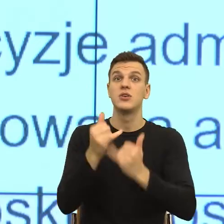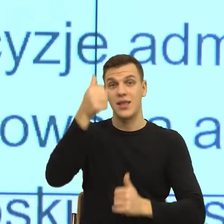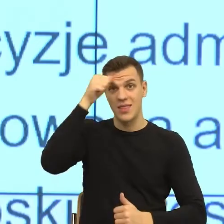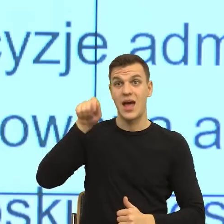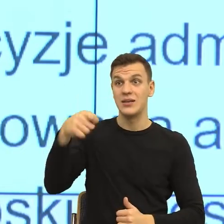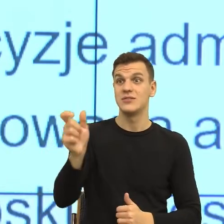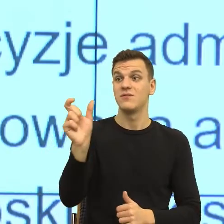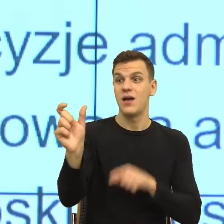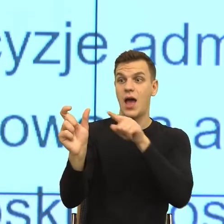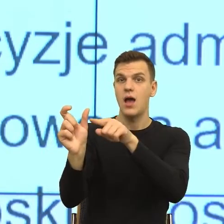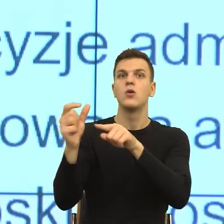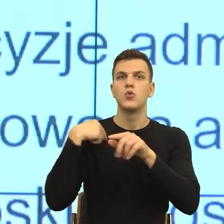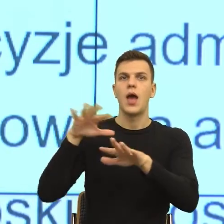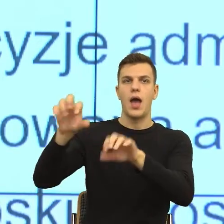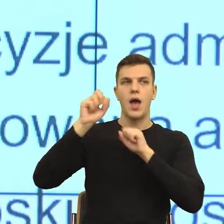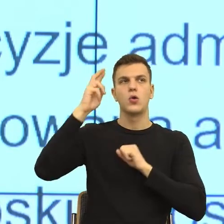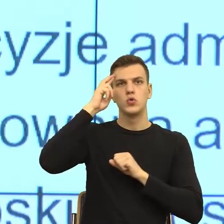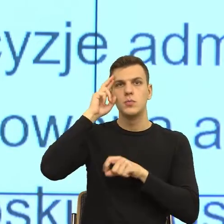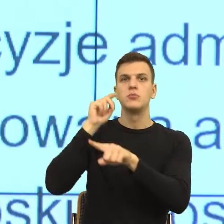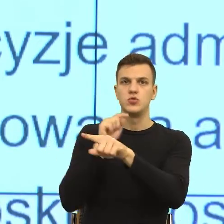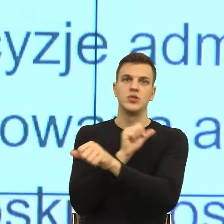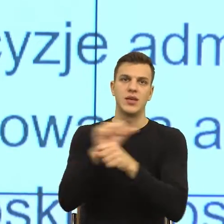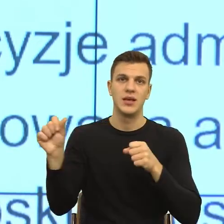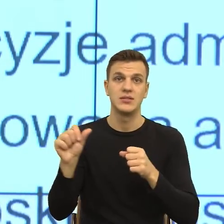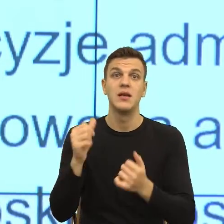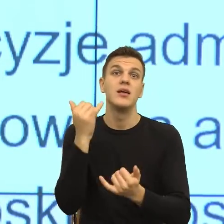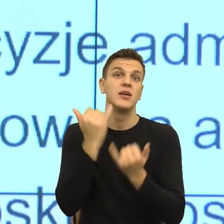I teraz, jeżeli my nazwiemy komuś jego negatywne emocje